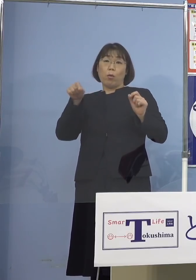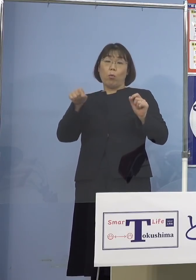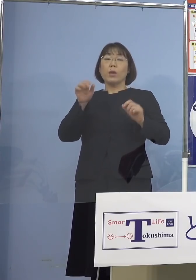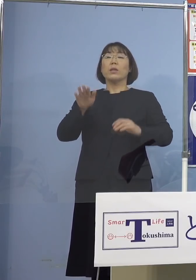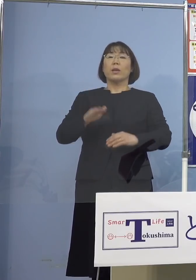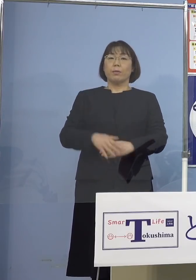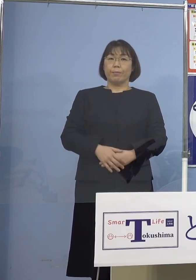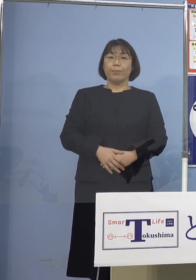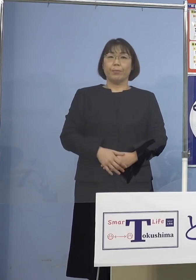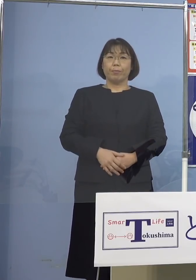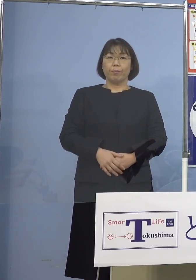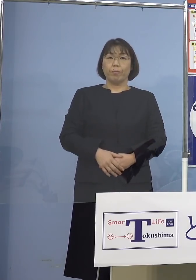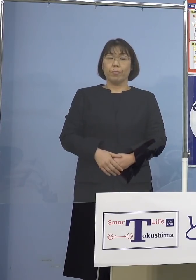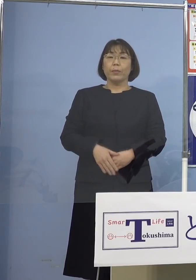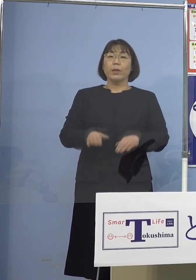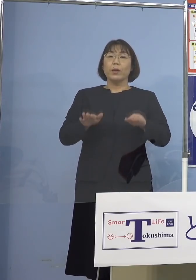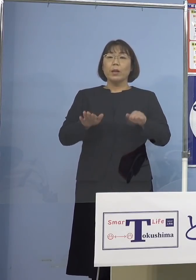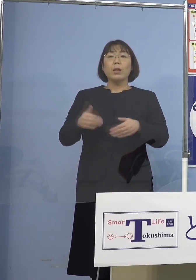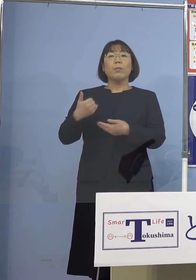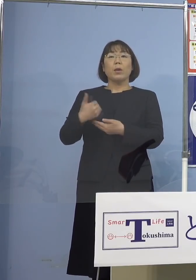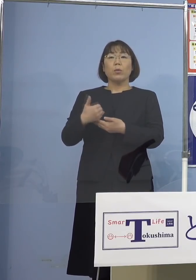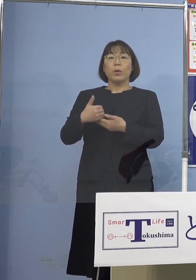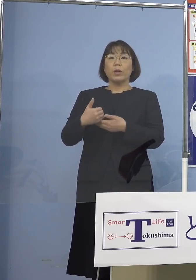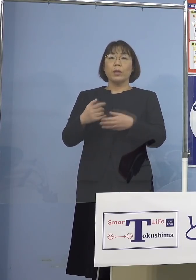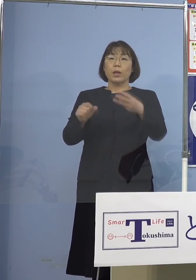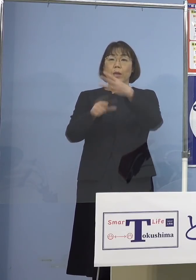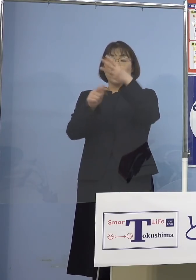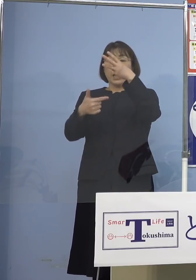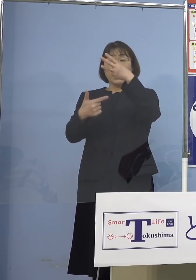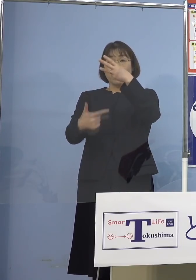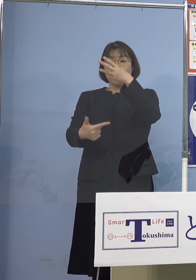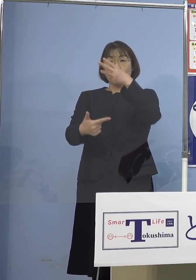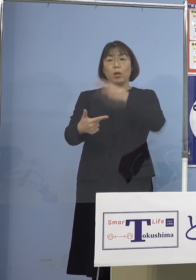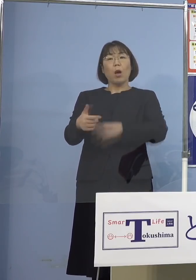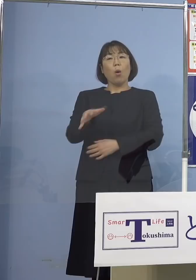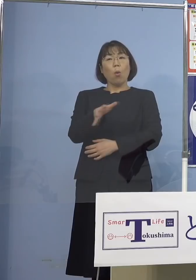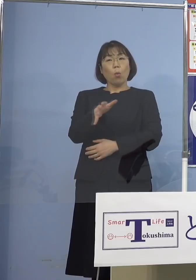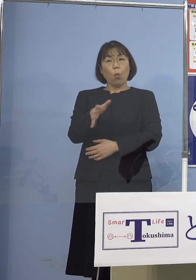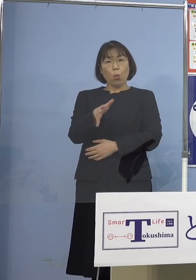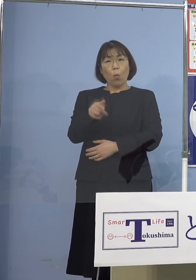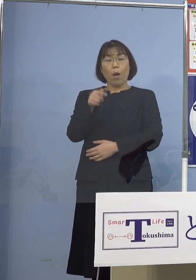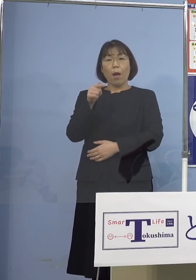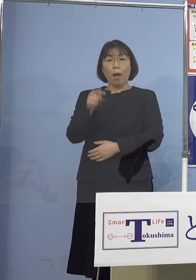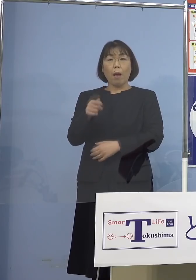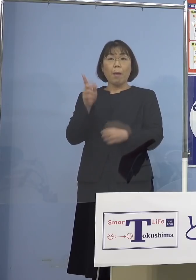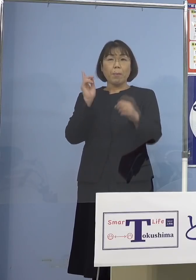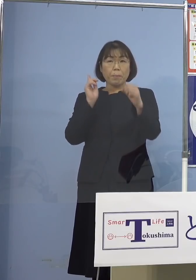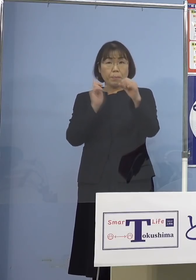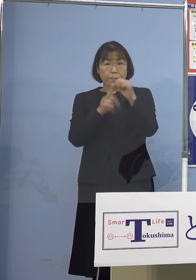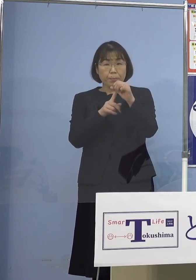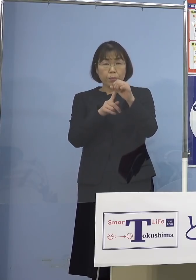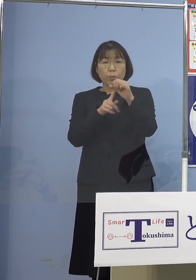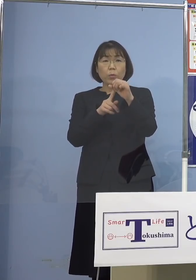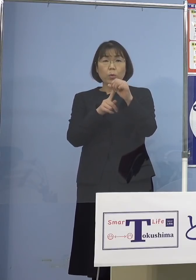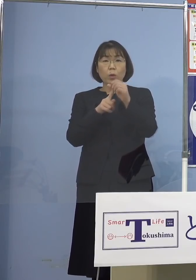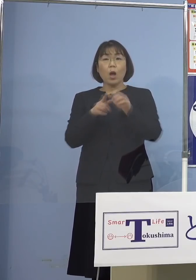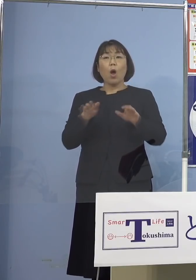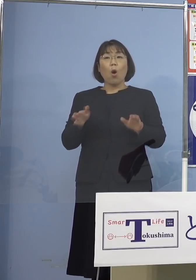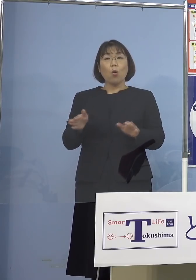ということで 今言われているのは3月6日 ここを1つのターゲットとして そろそろと